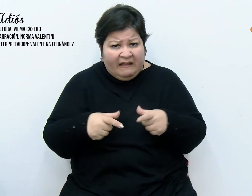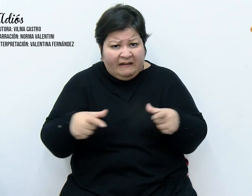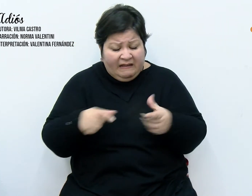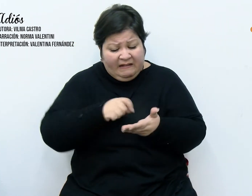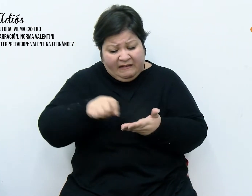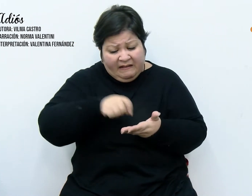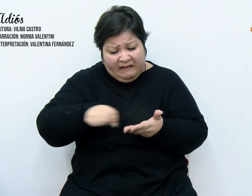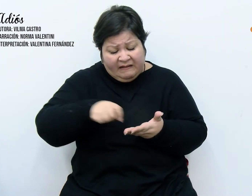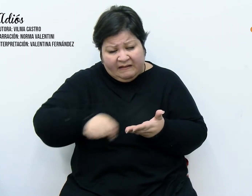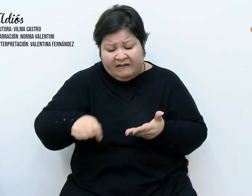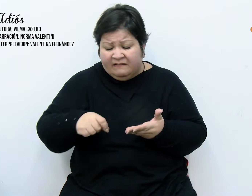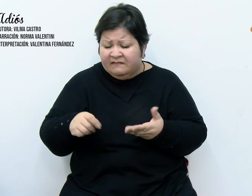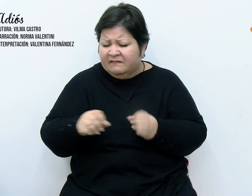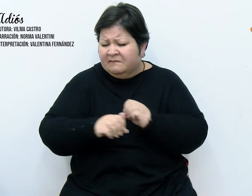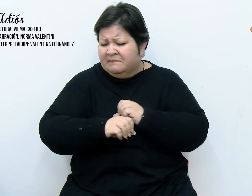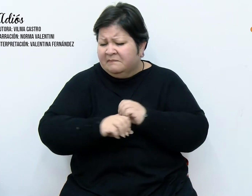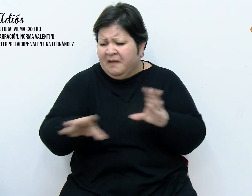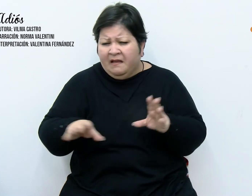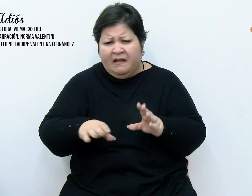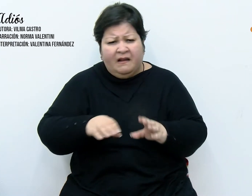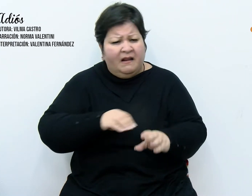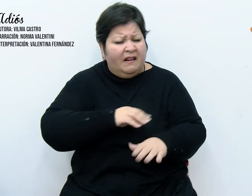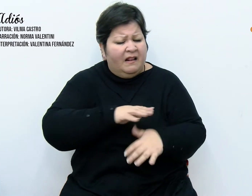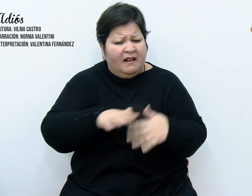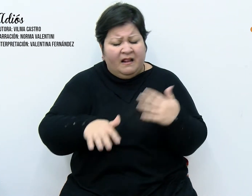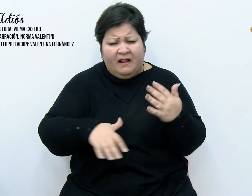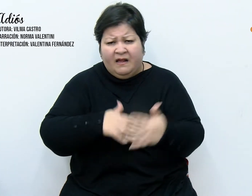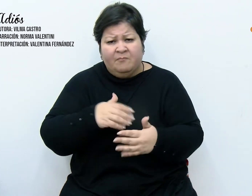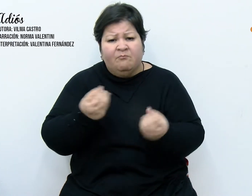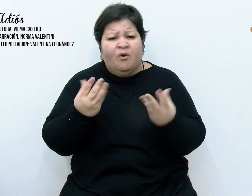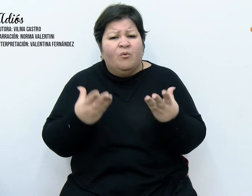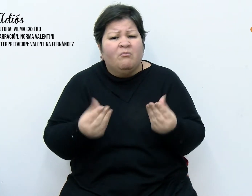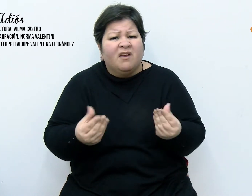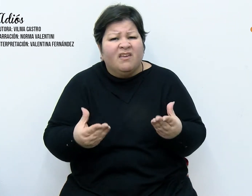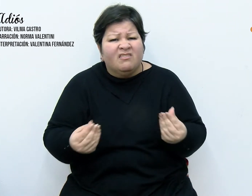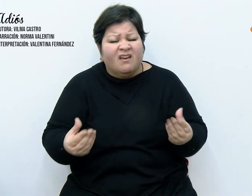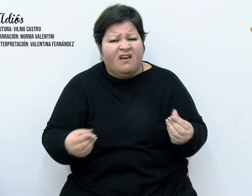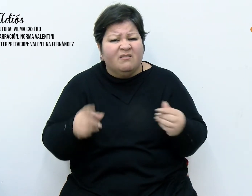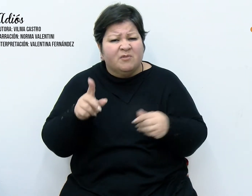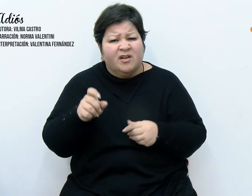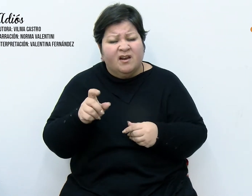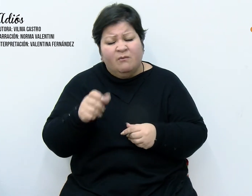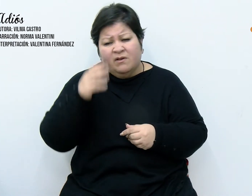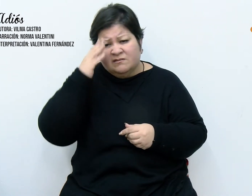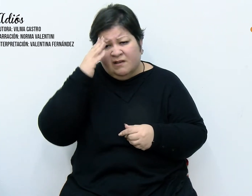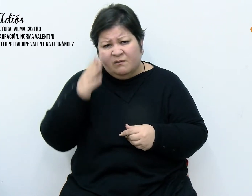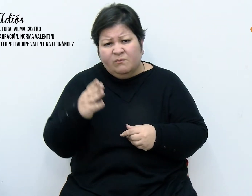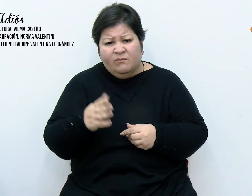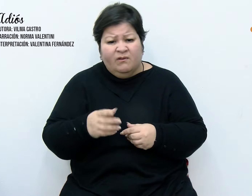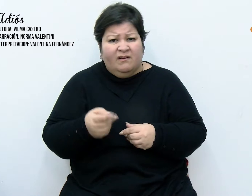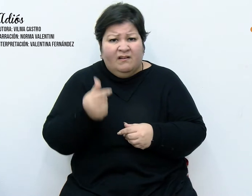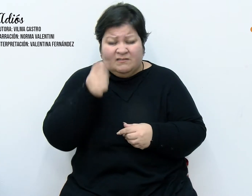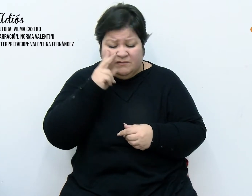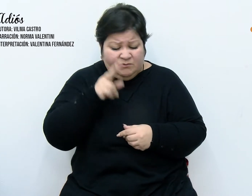Las letras desdibujadas a causa de la humedad y los saludos, eran casi telegráficos, algunos anónimos